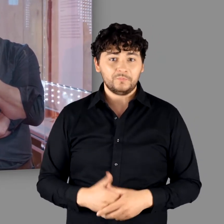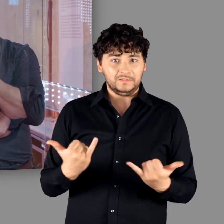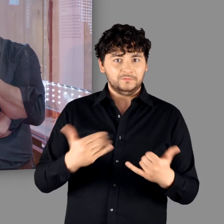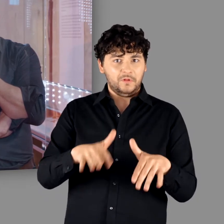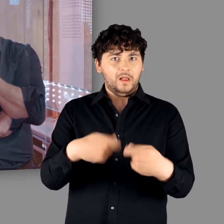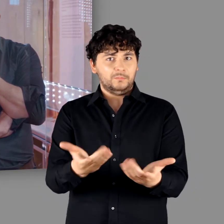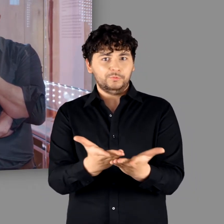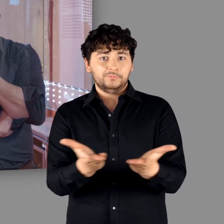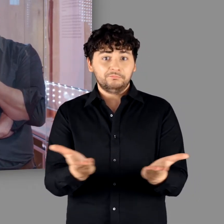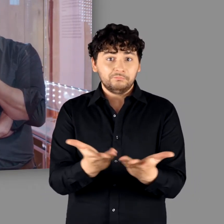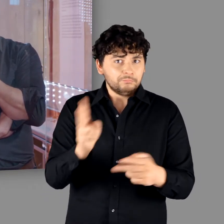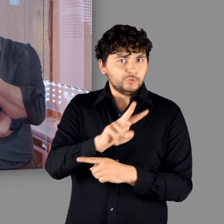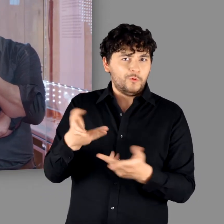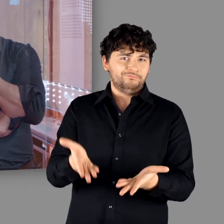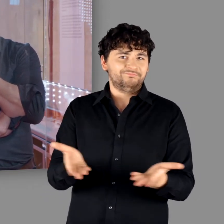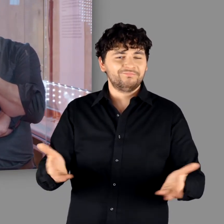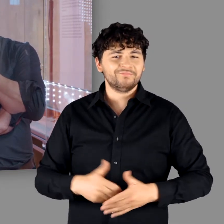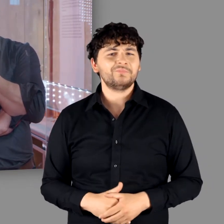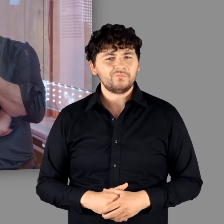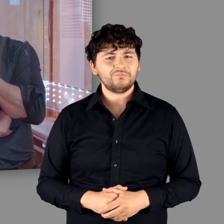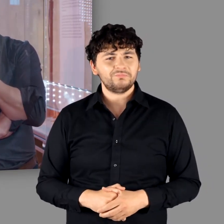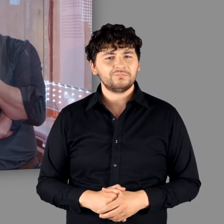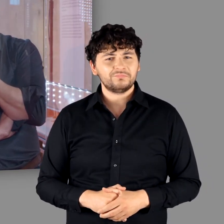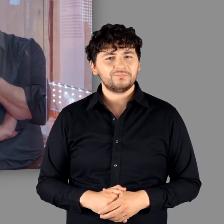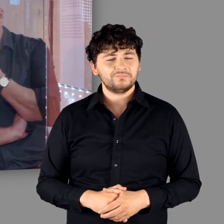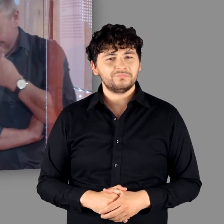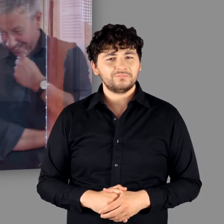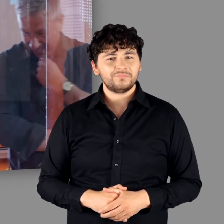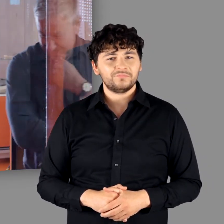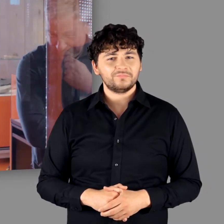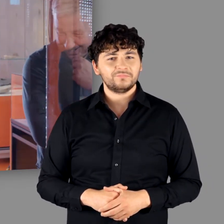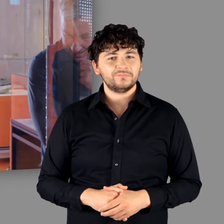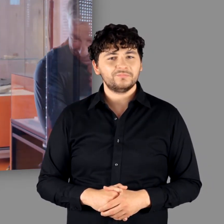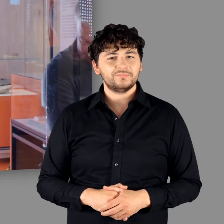nicht mehr bergen können." - "Das hat ihnen auch nicht mehr genützt." - "Ne genau. Offensichtlich nicht."